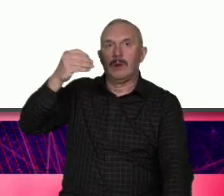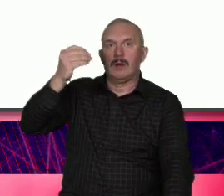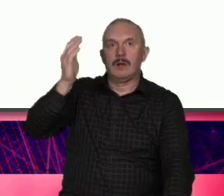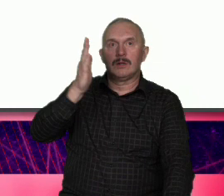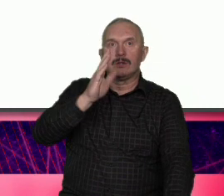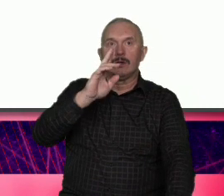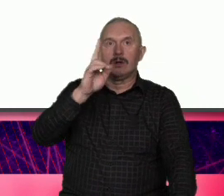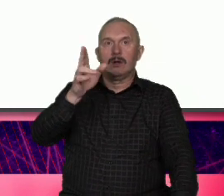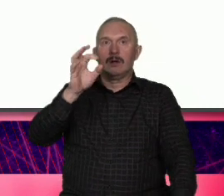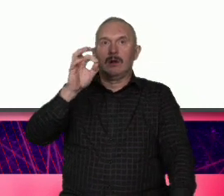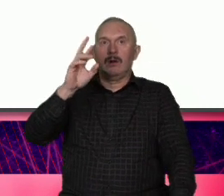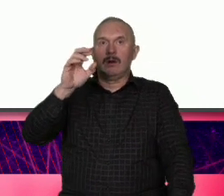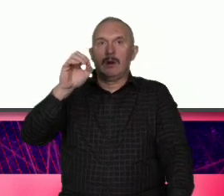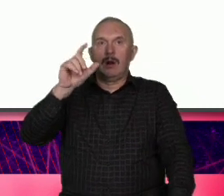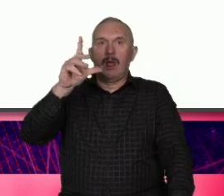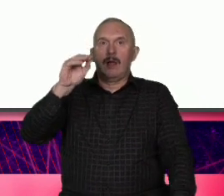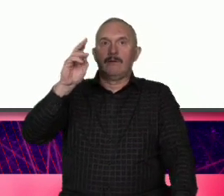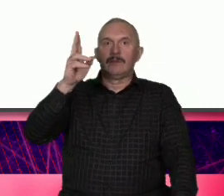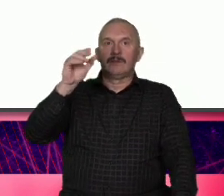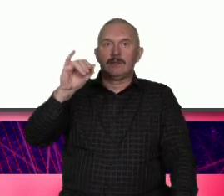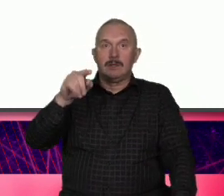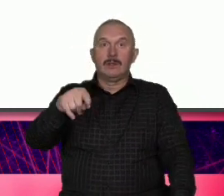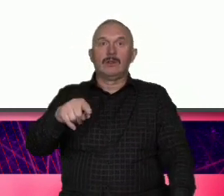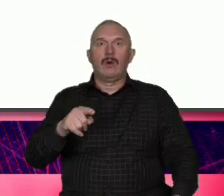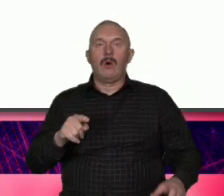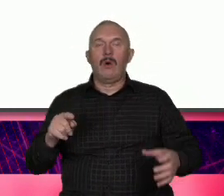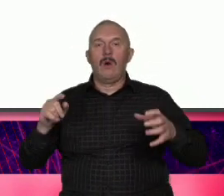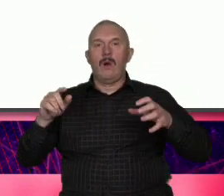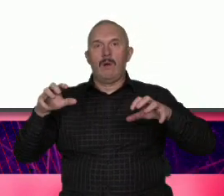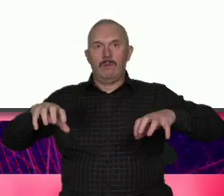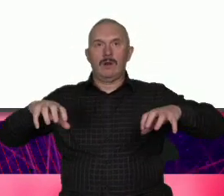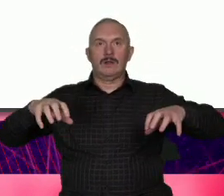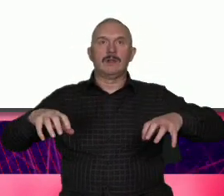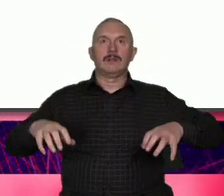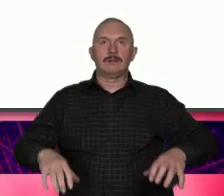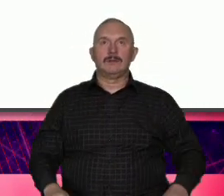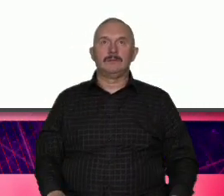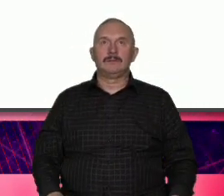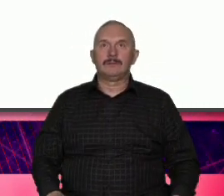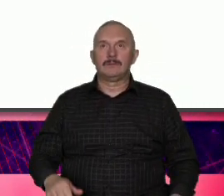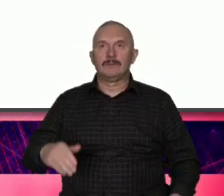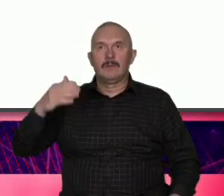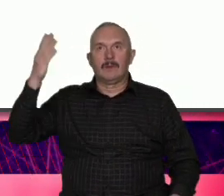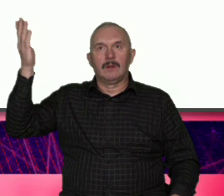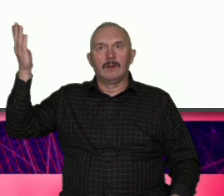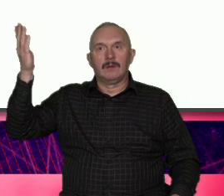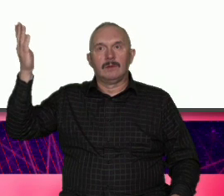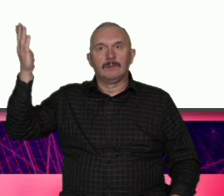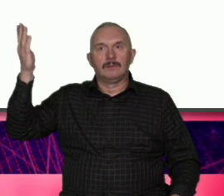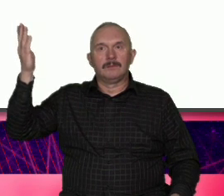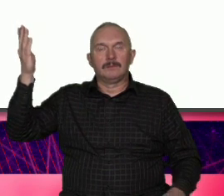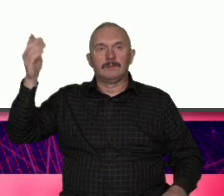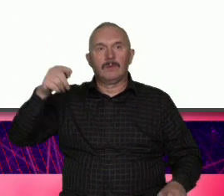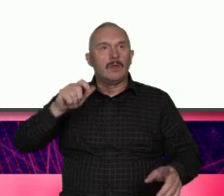pięknie opowiedział o łodzi jak oce łó to kob przejściach trudnych relacjach z